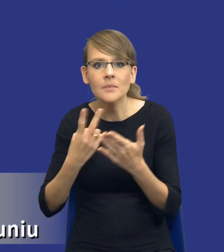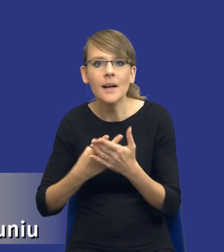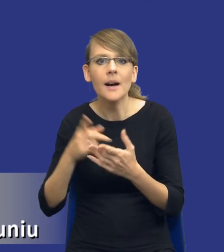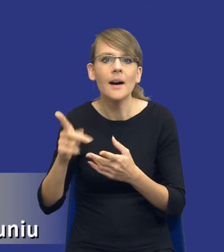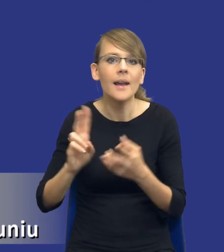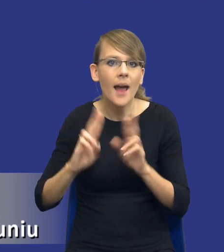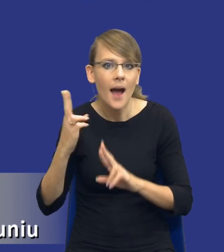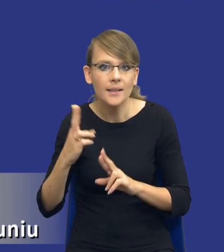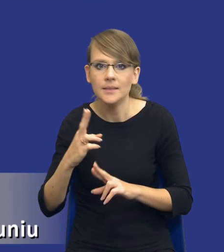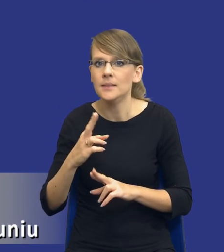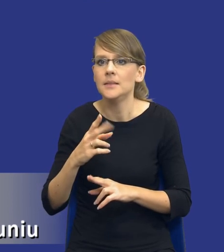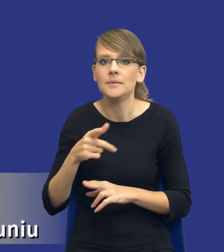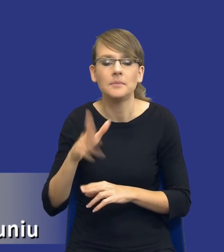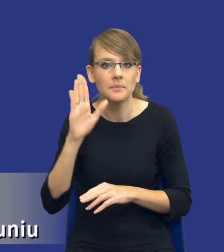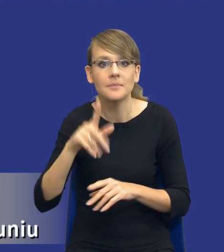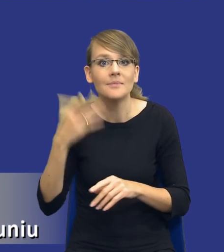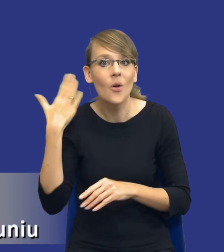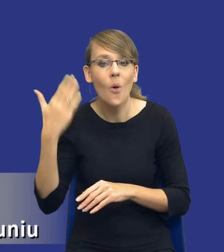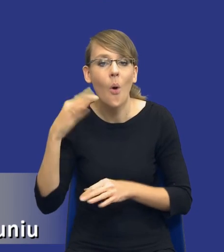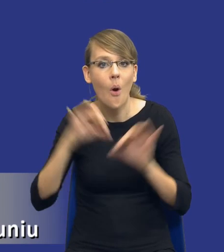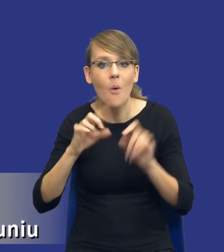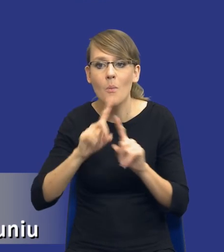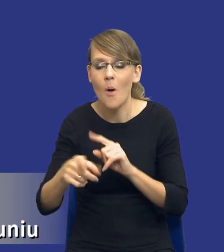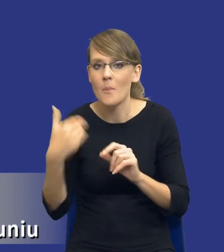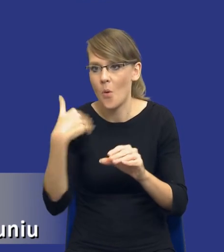internautów, dostając nawet maile po ostatniej konferencji,